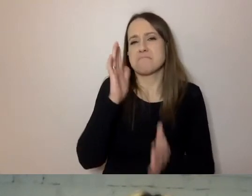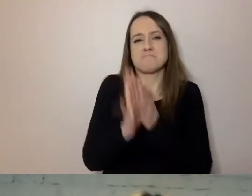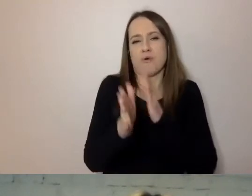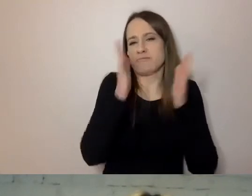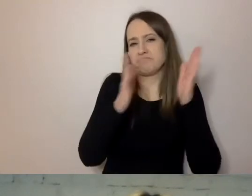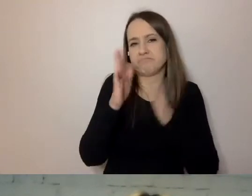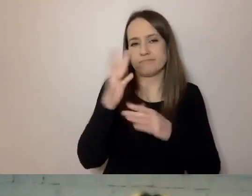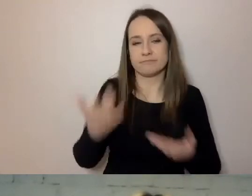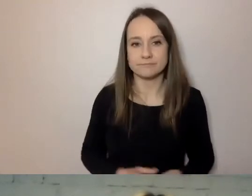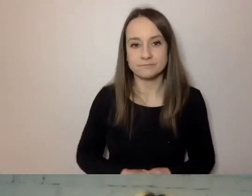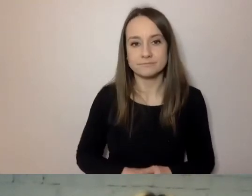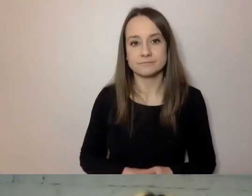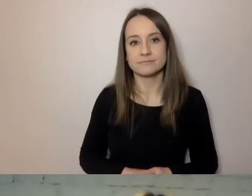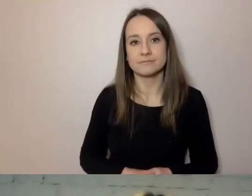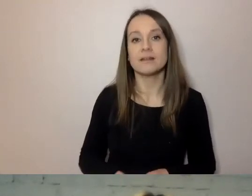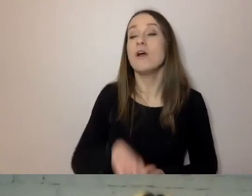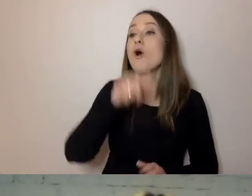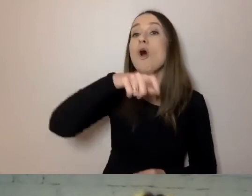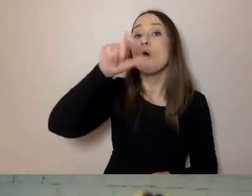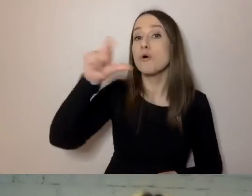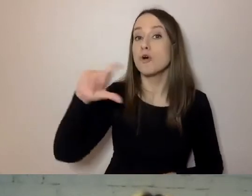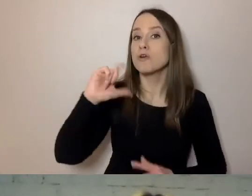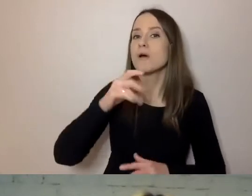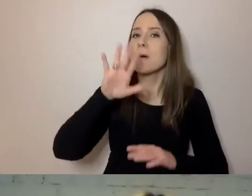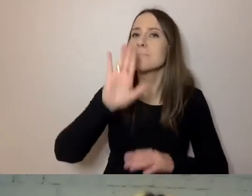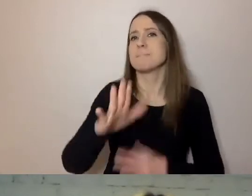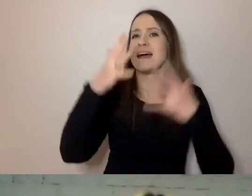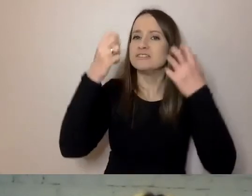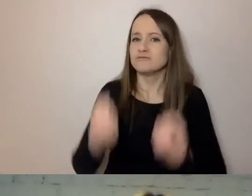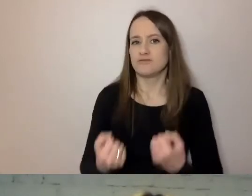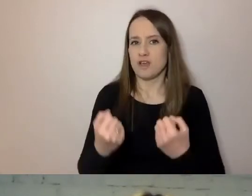Dla osób, które mają trudności, czyli bariery do przekroczenia,